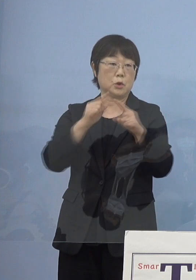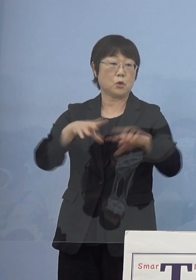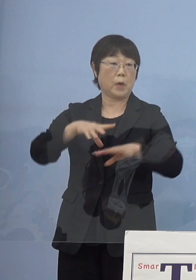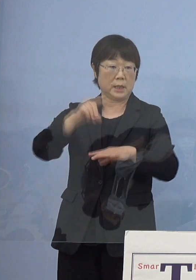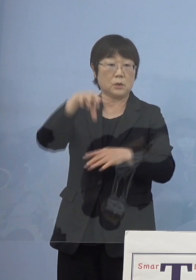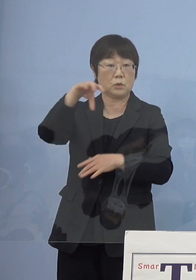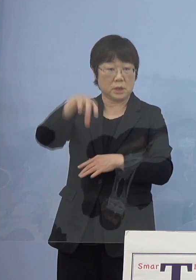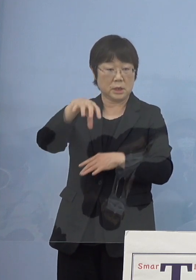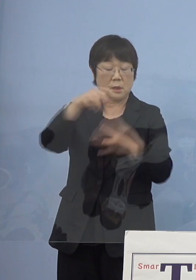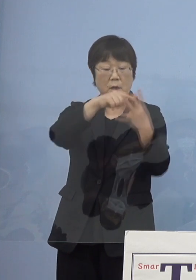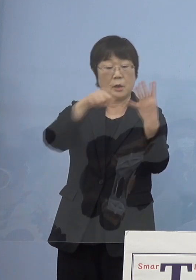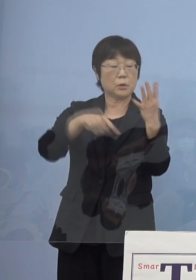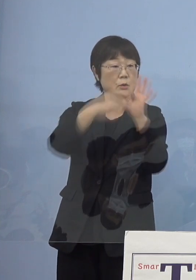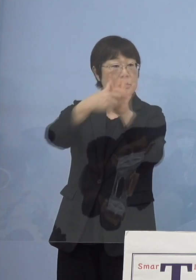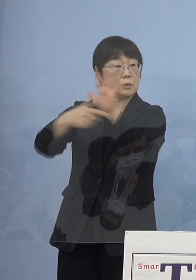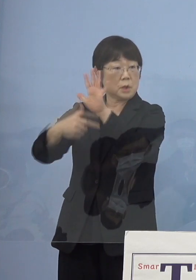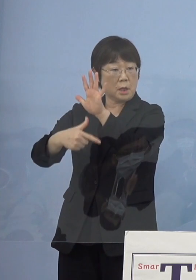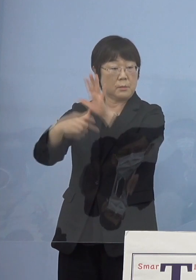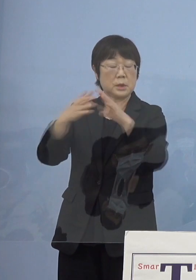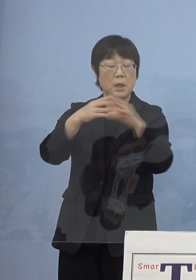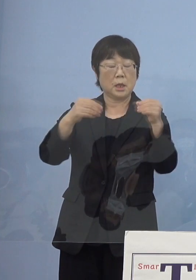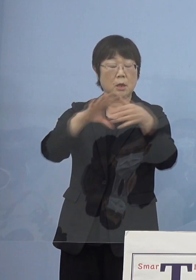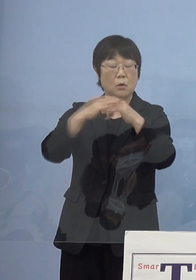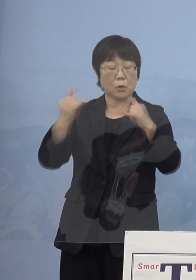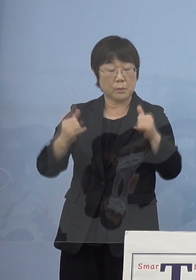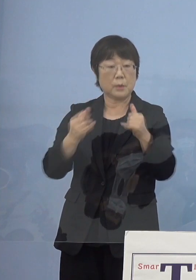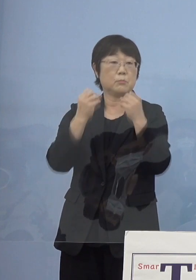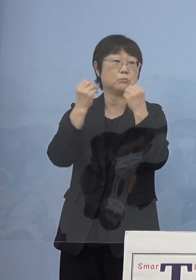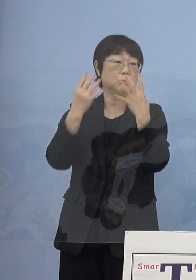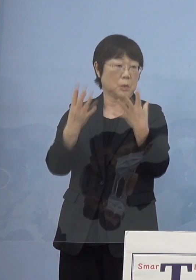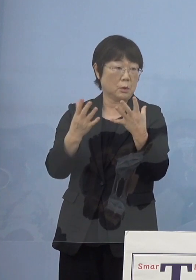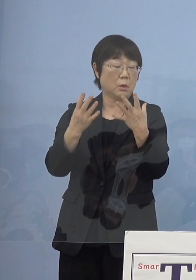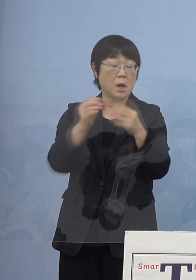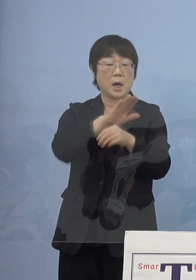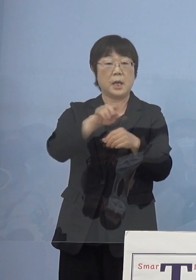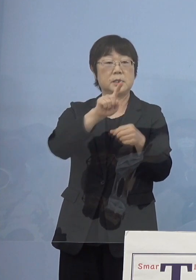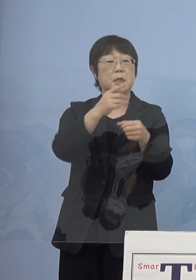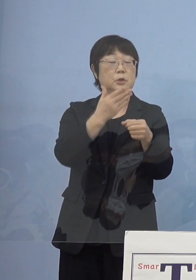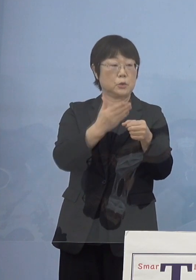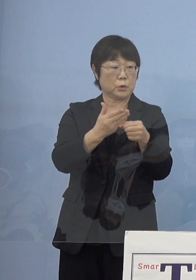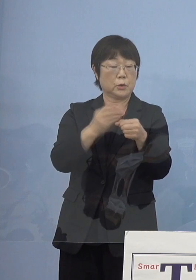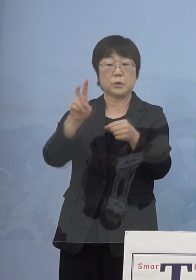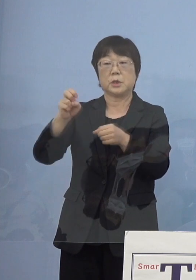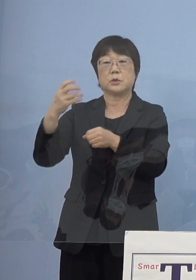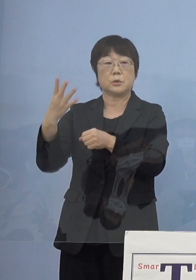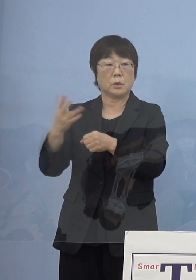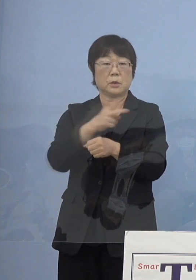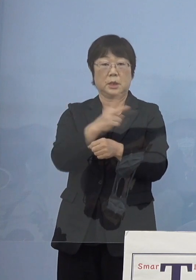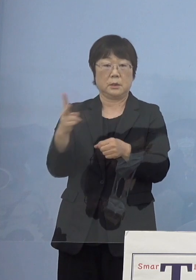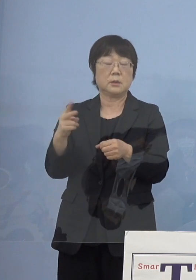全国初2度の国民文化祭 平成19年度、24年度と行った